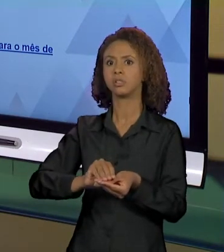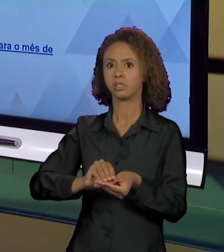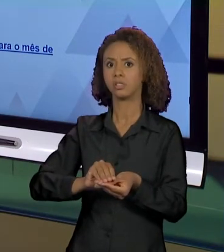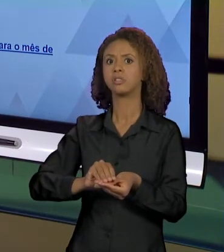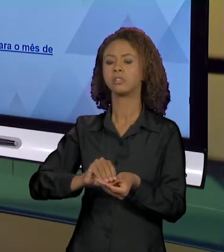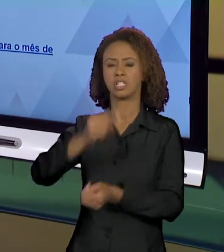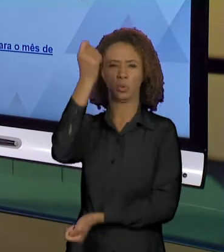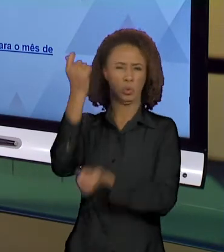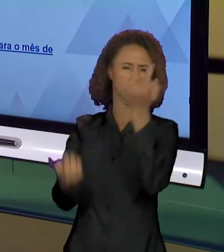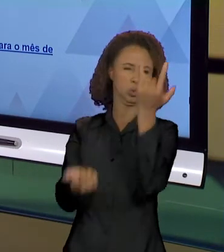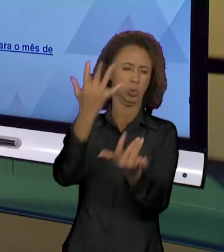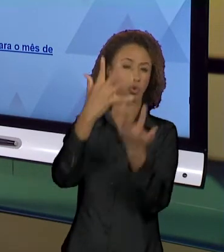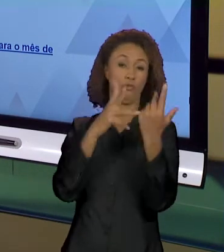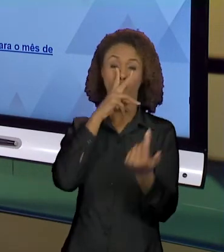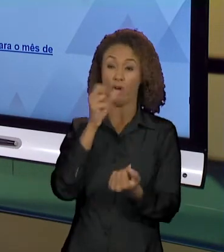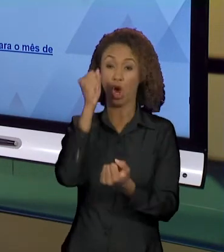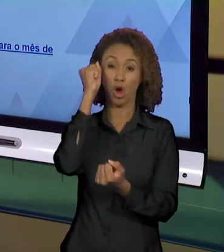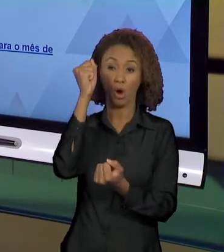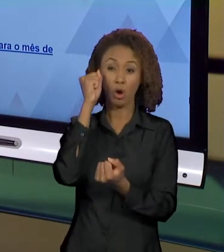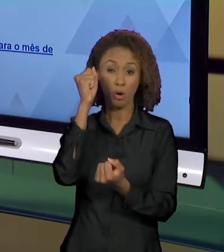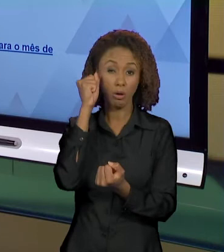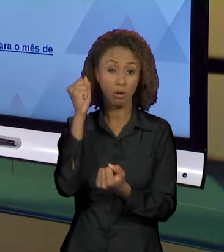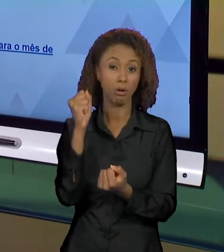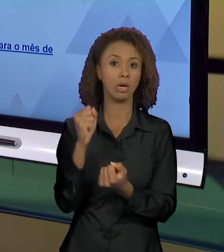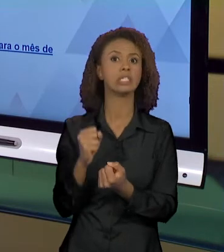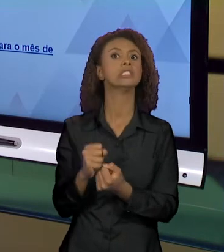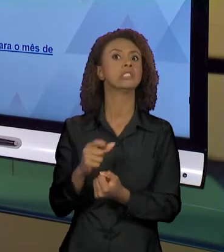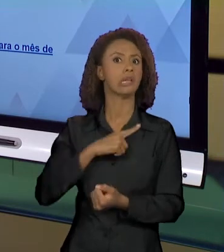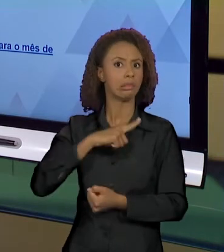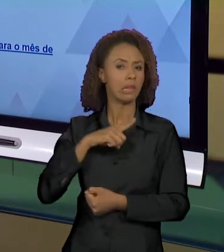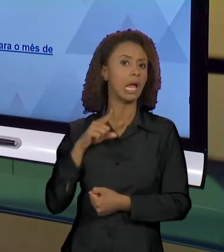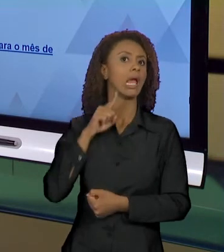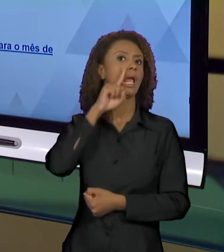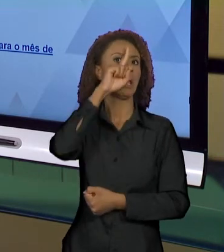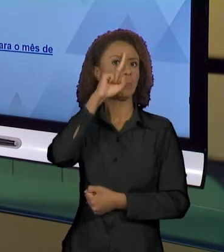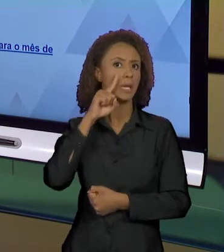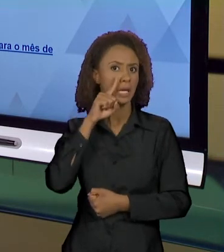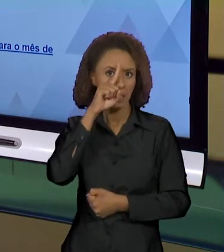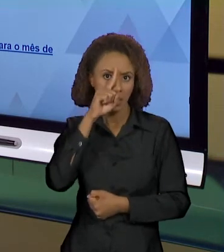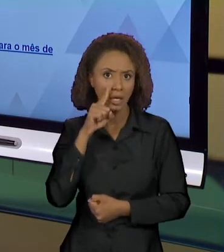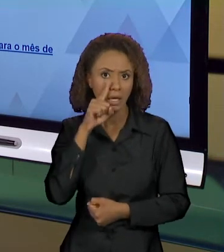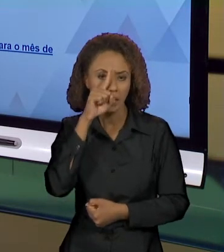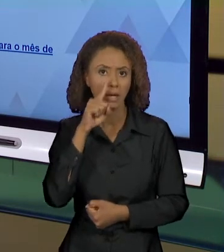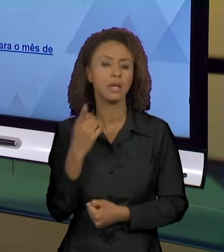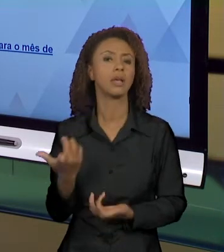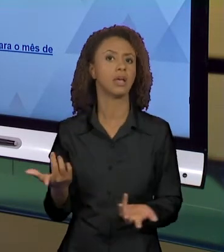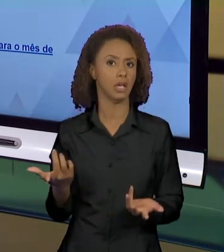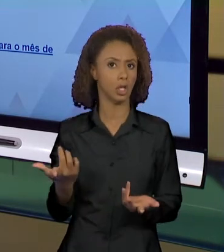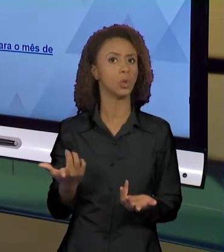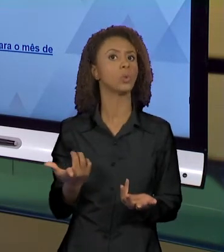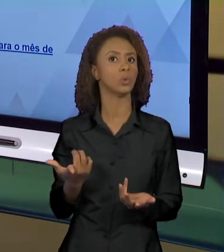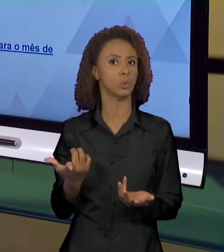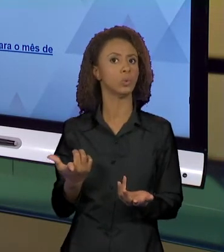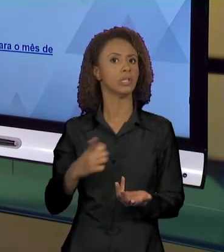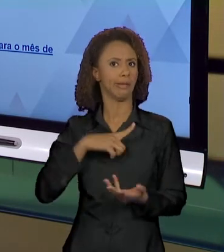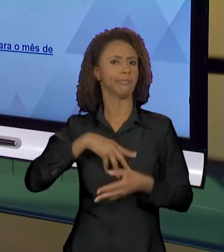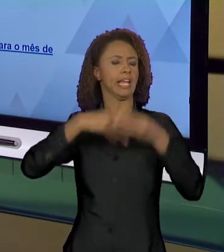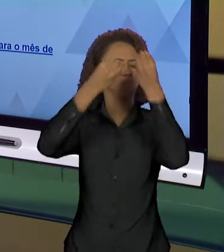PROPORÇÕES, DE ALGUMA COISA PERIGOSA, DE ALGUM ESTRAGO MUITO GRANDE, NÉ? PORQUE SE ALGUMA COISA